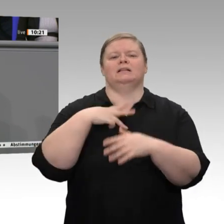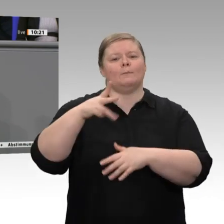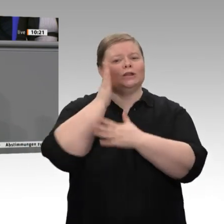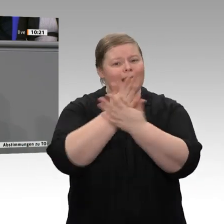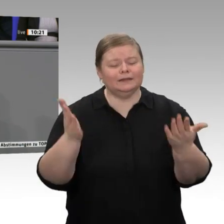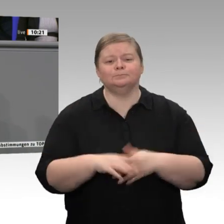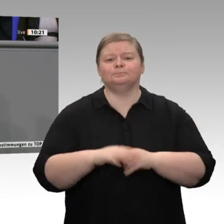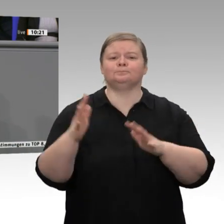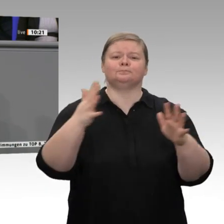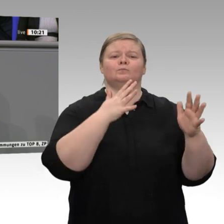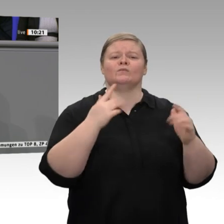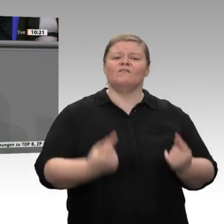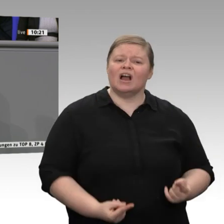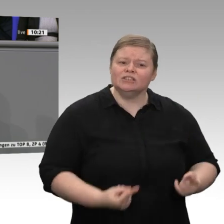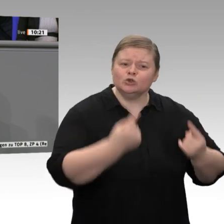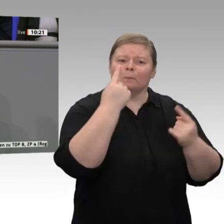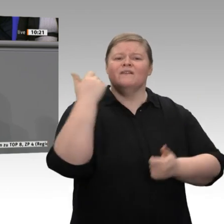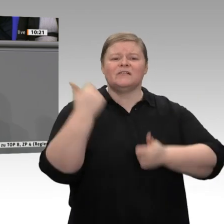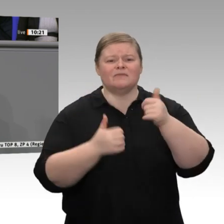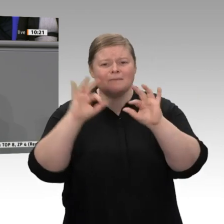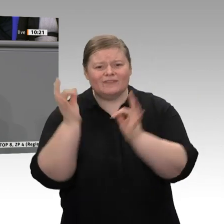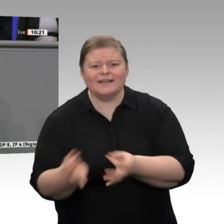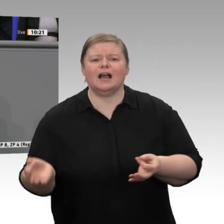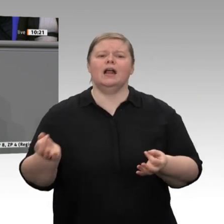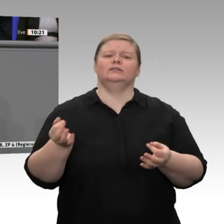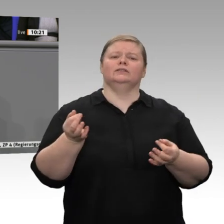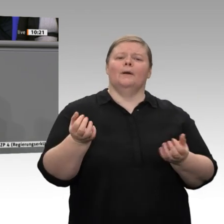viel tun. Ich lade alle ein, dass wir darüber diskutieren und die Aufgaben der Zukunft